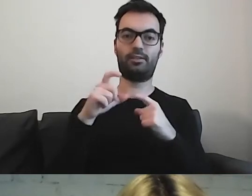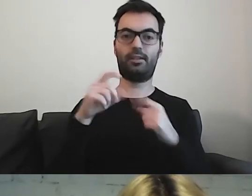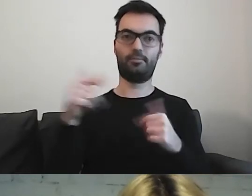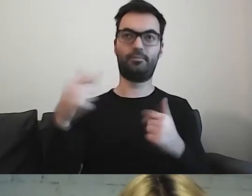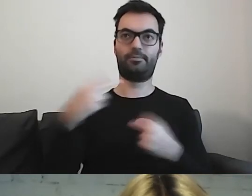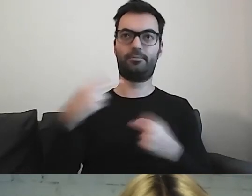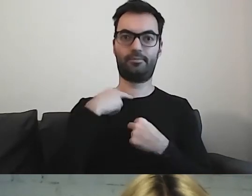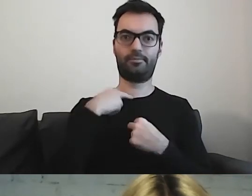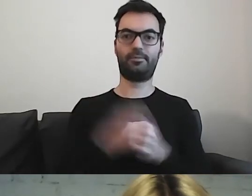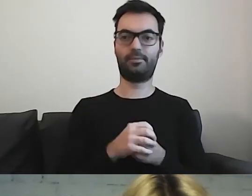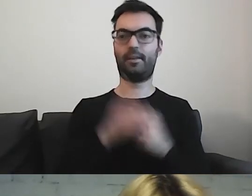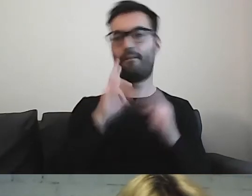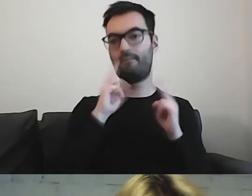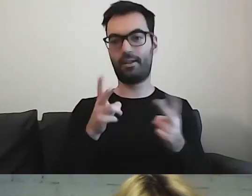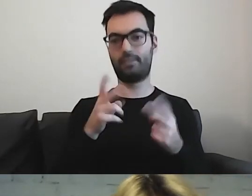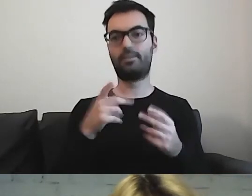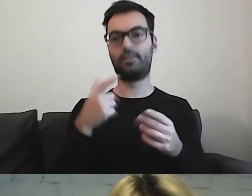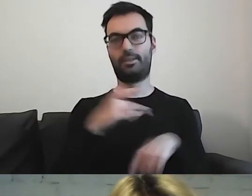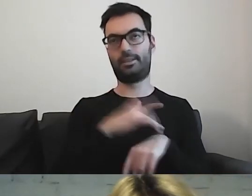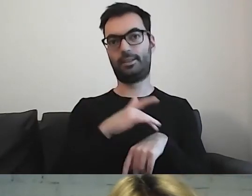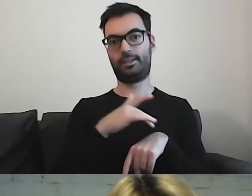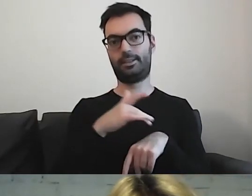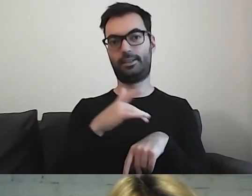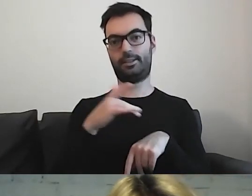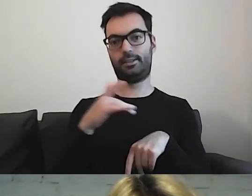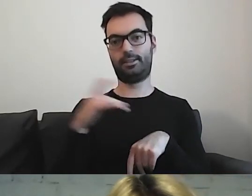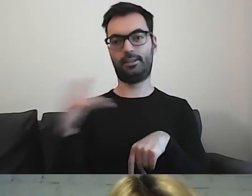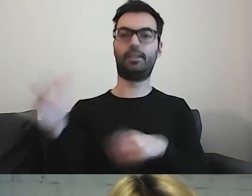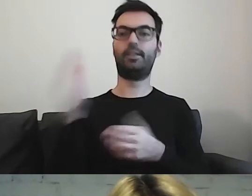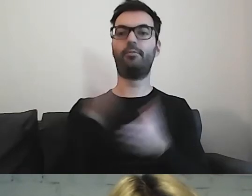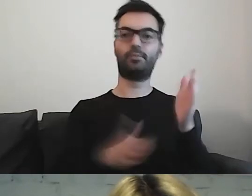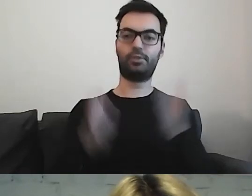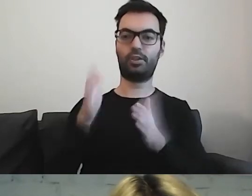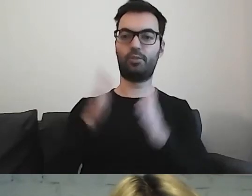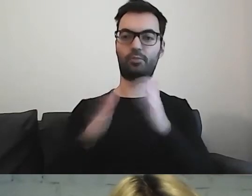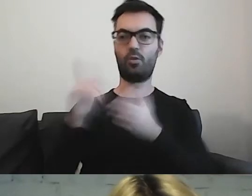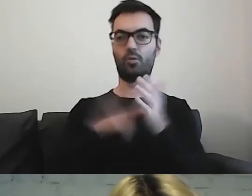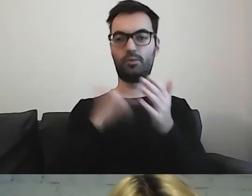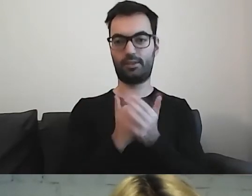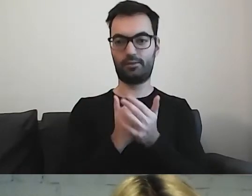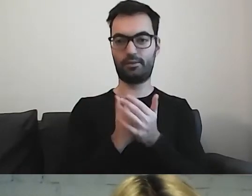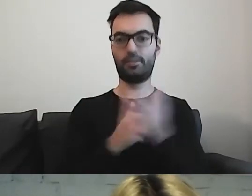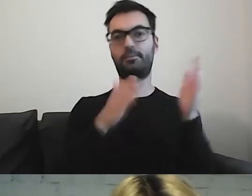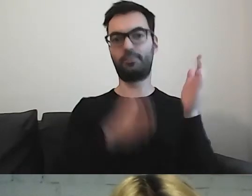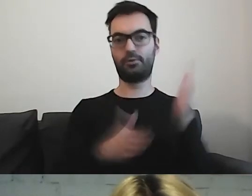Trochę nam zajęło przygotowanie ustawy i zapisów,